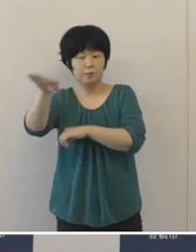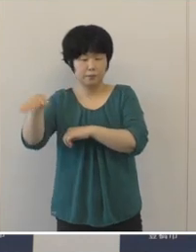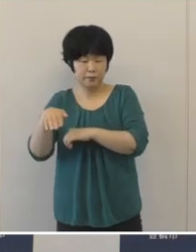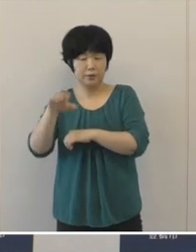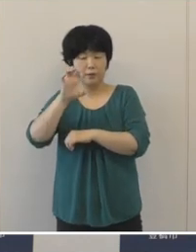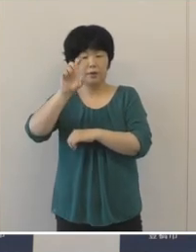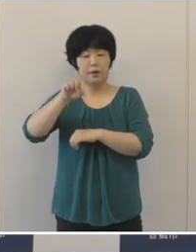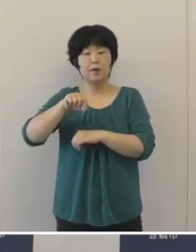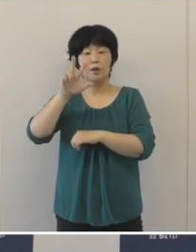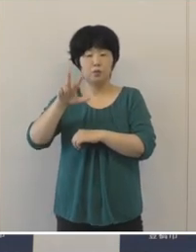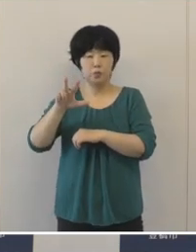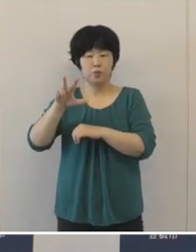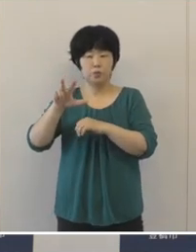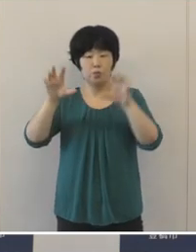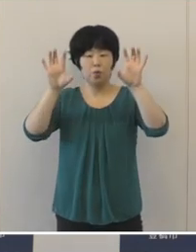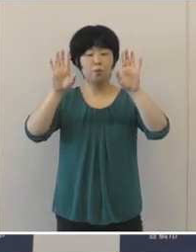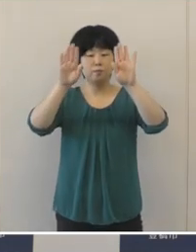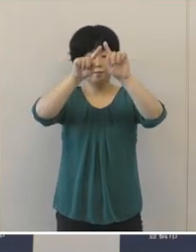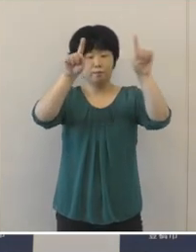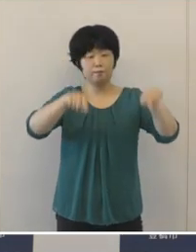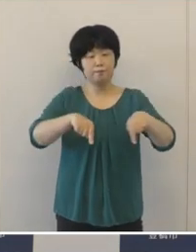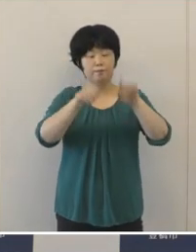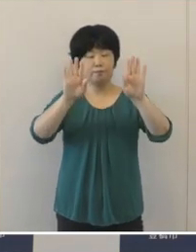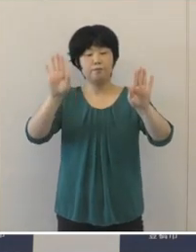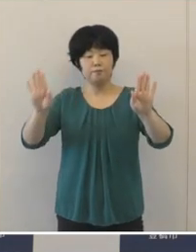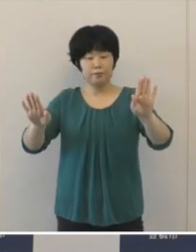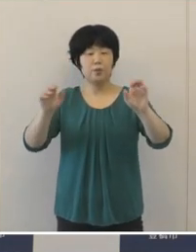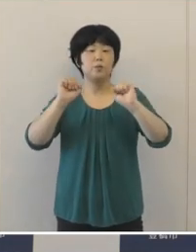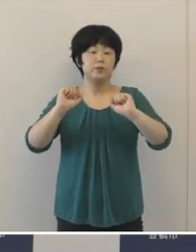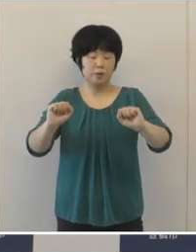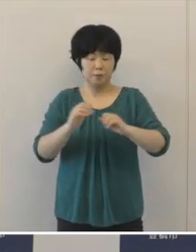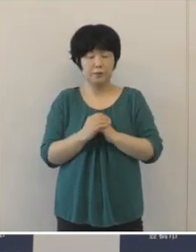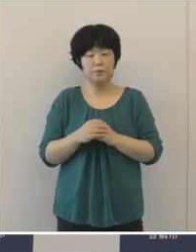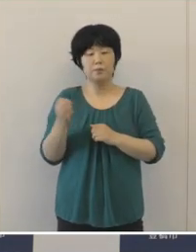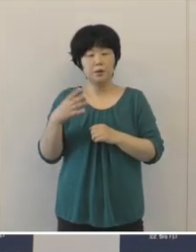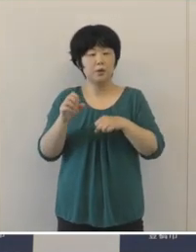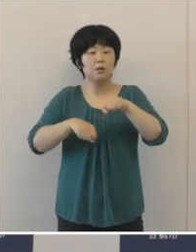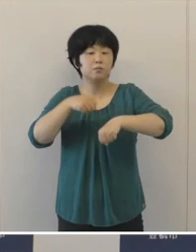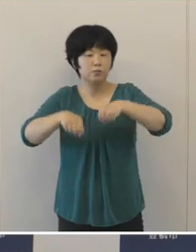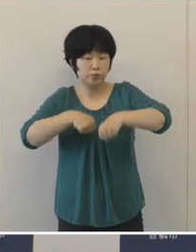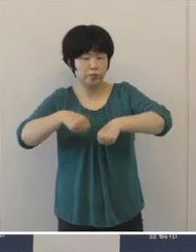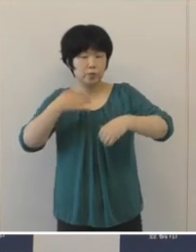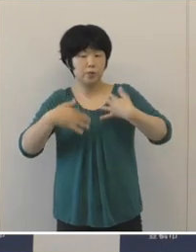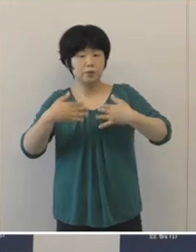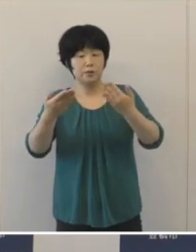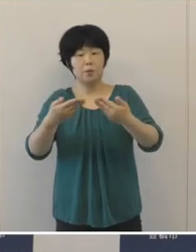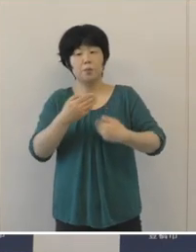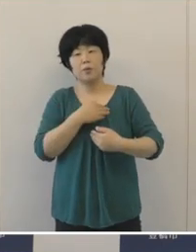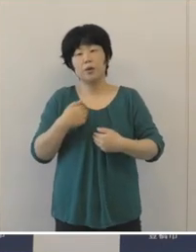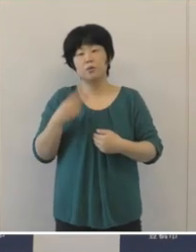またサイクルツーリズムを進めるため サイクリストのおもてなし環境 を整備するなど